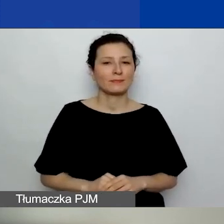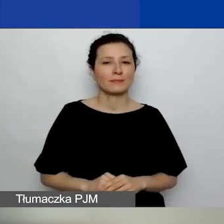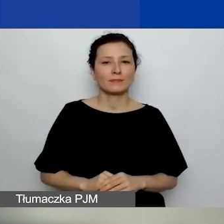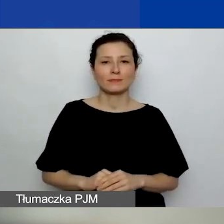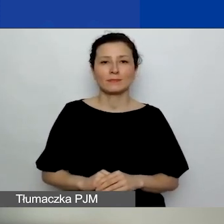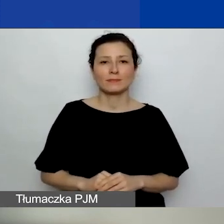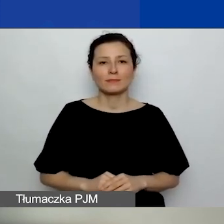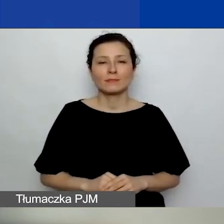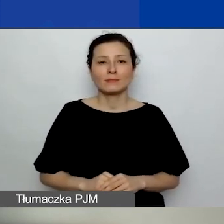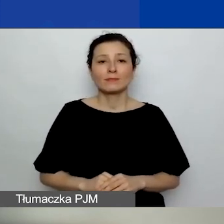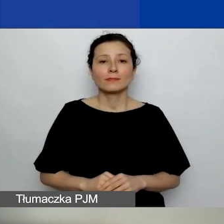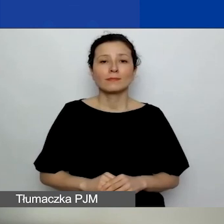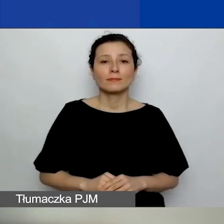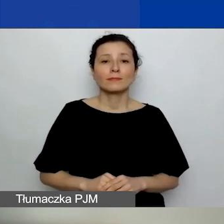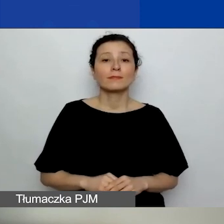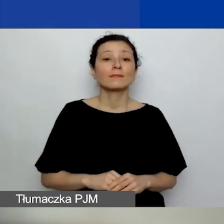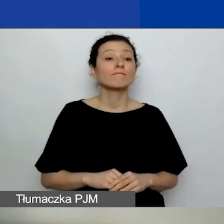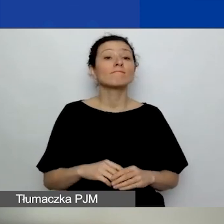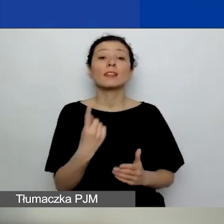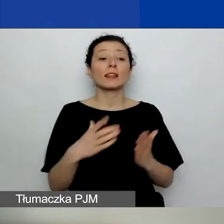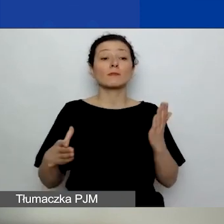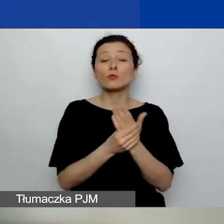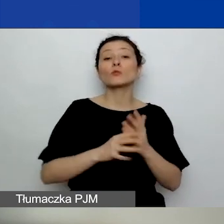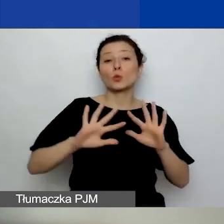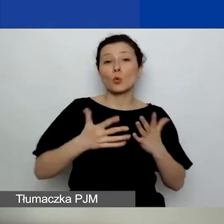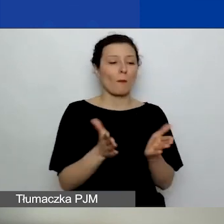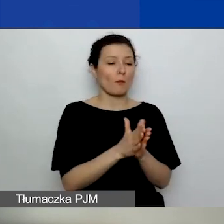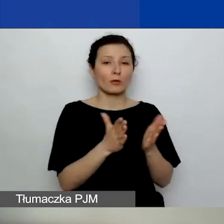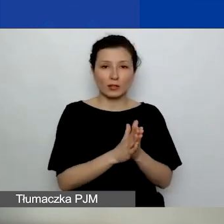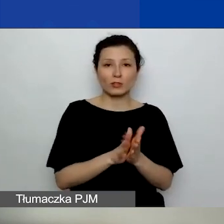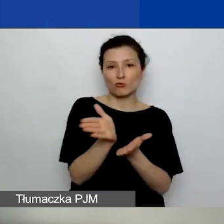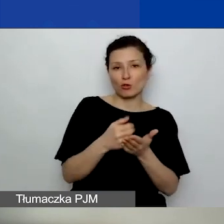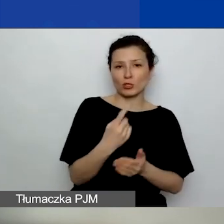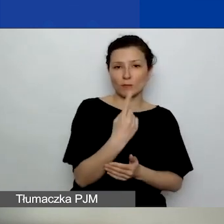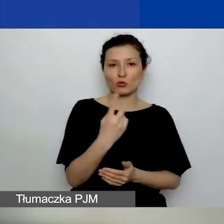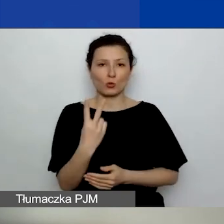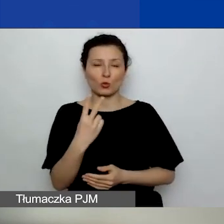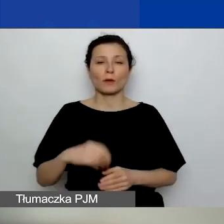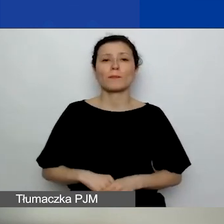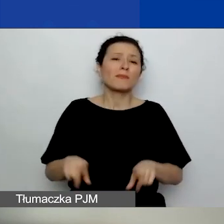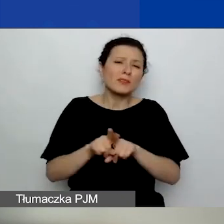Jednym z tych załączników jest podręcznik, część pierwsza i druga, jak również różne inne dokumenty,